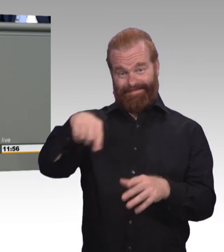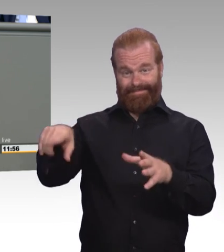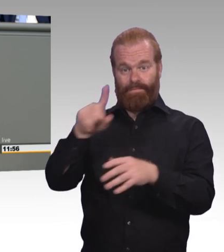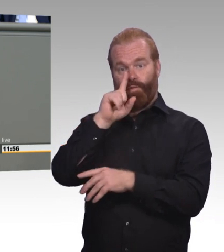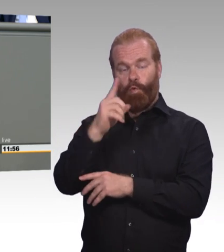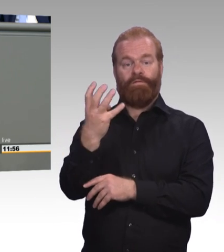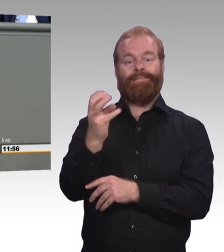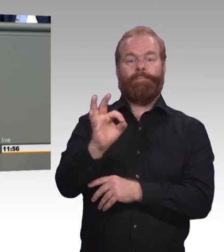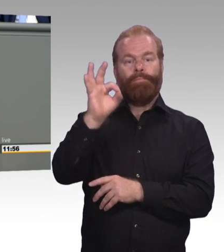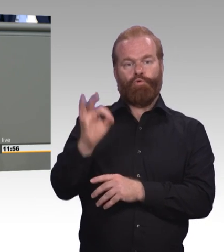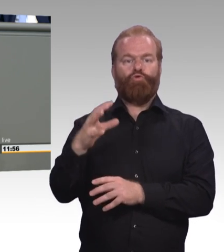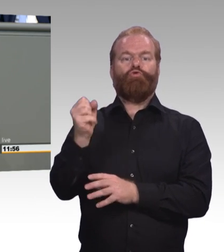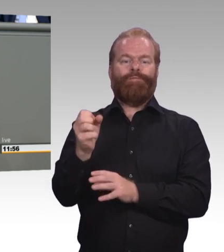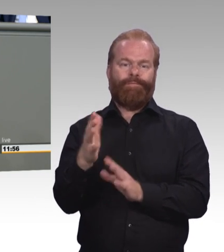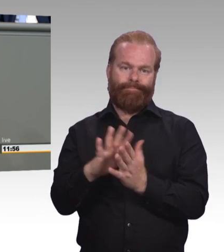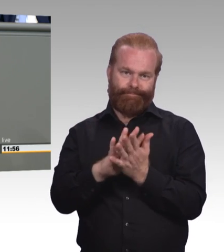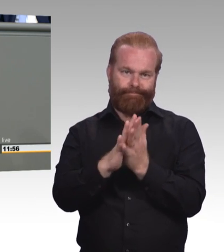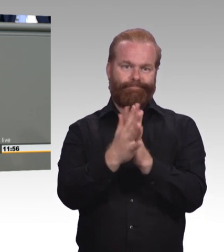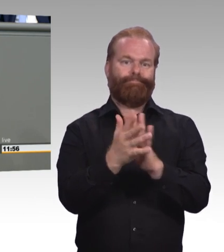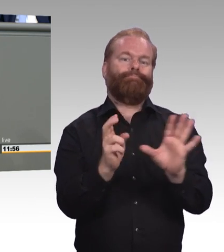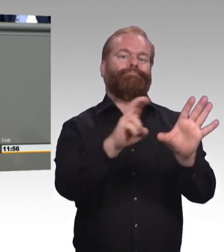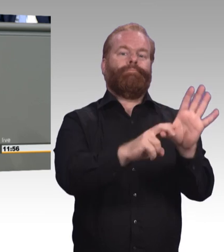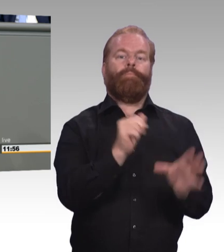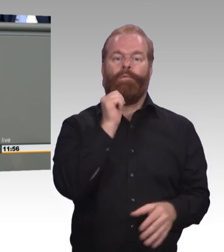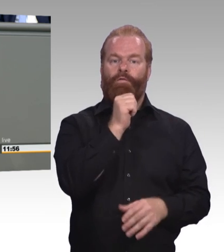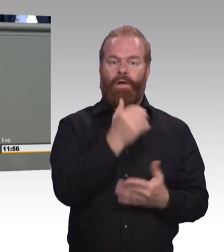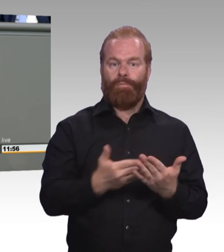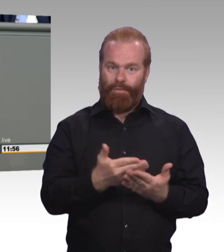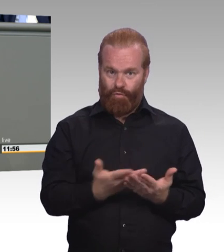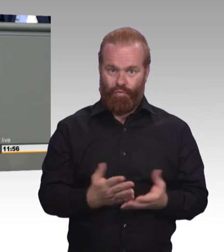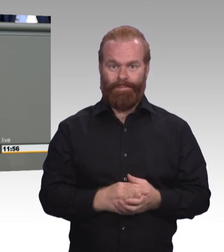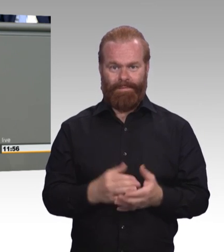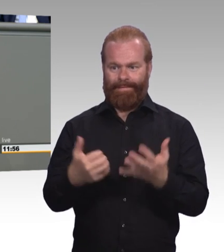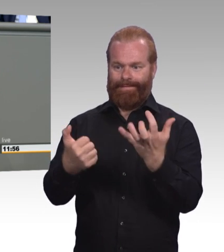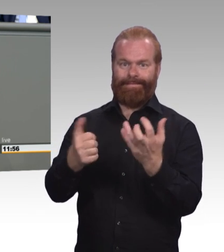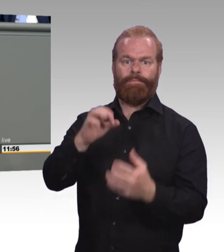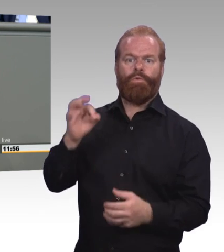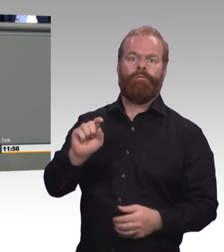sehr oft in prekäre Beschäftigung. Zum Dritten: 24.000 junge Menschen